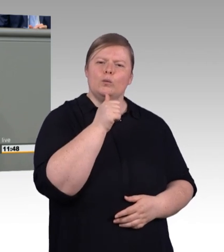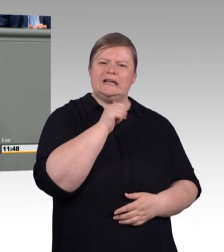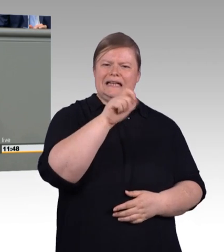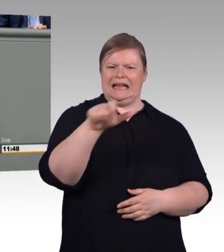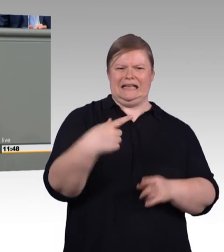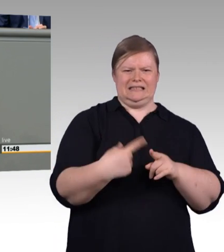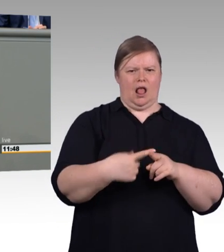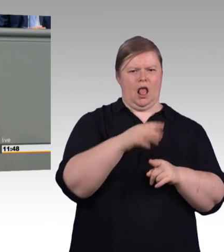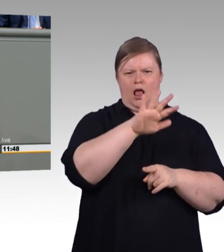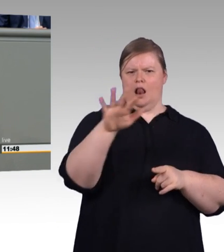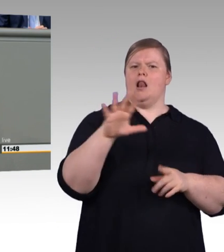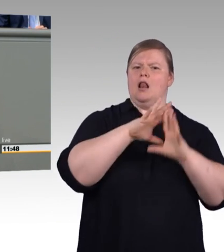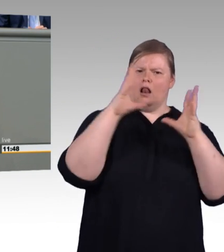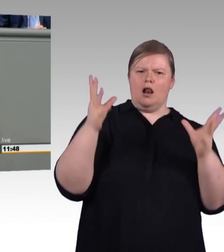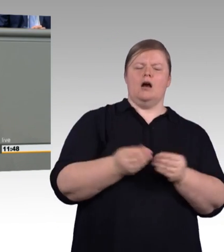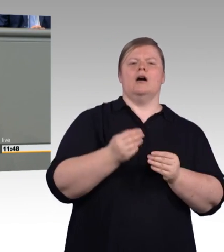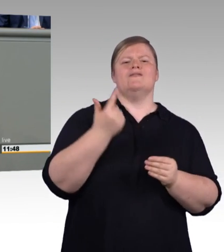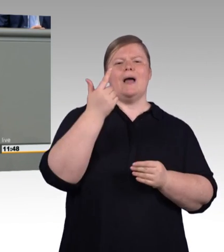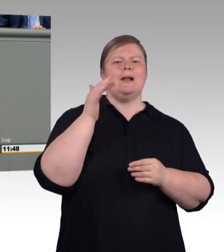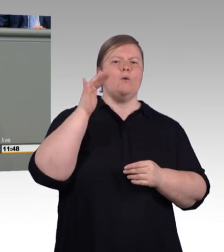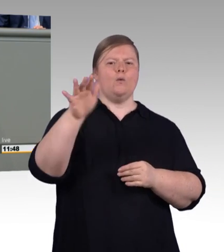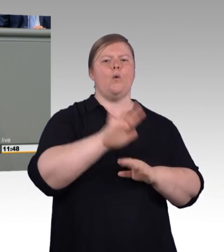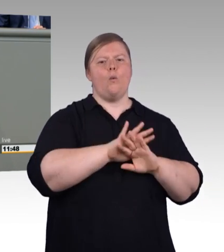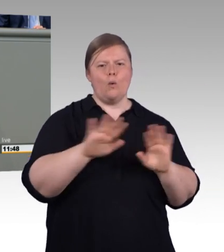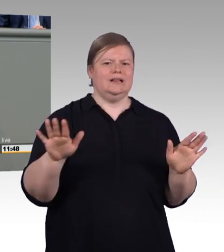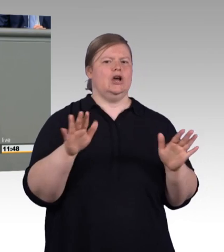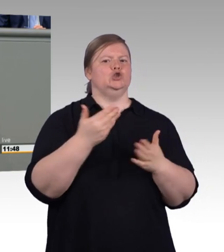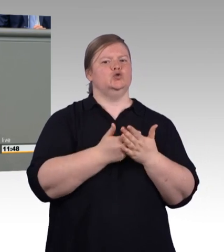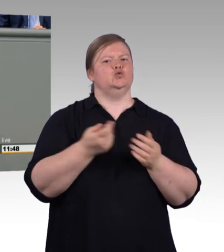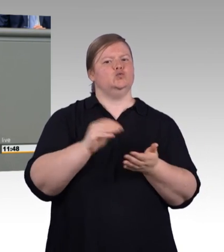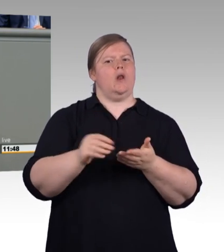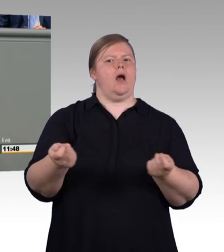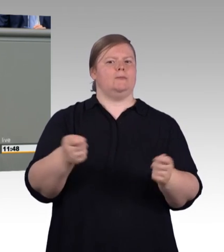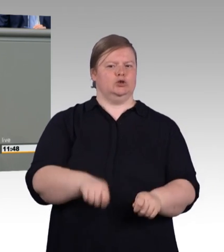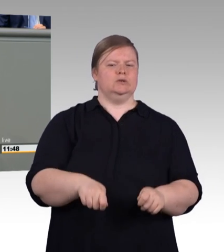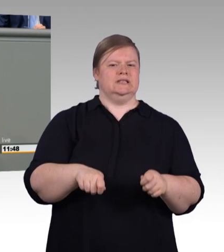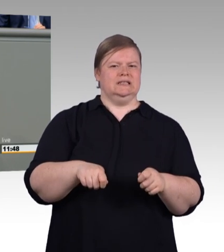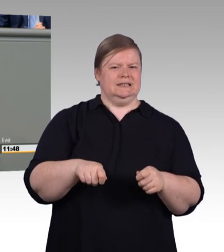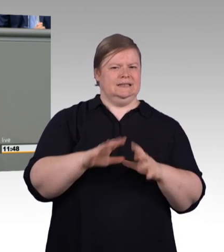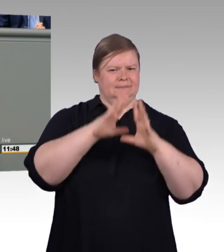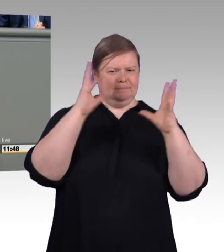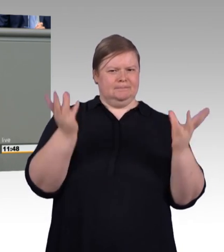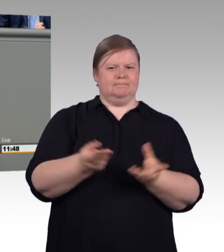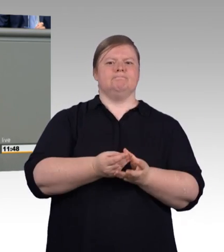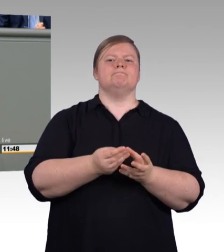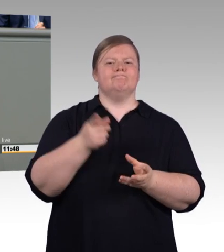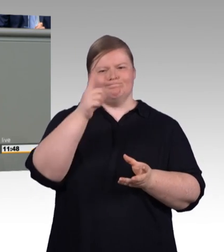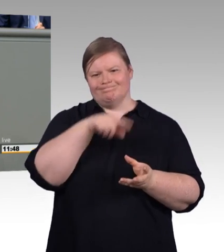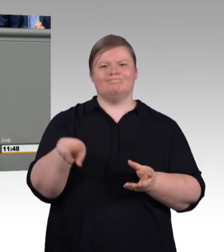Was diese Menschen brauchen, ist eine gute, ist eine noch bessere Ausbildung in Betrieb und Berufsschule. Was sie brauchen, ist eine solide